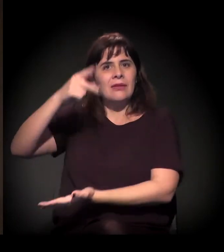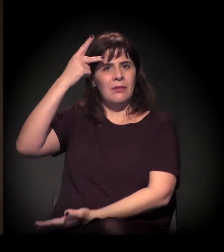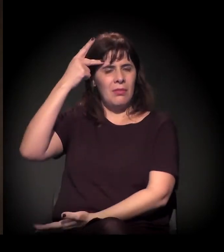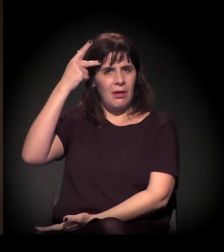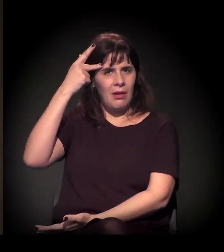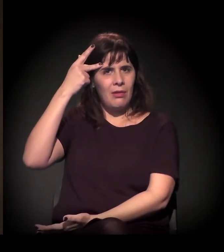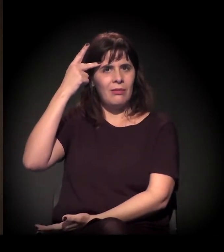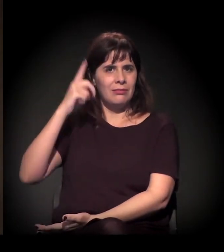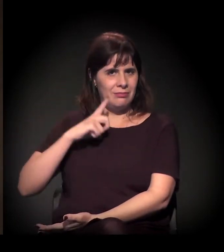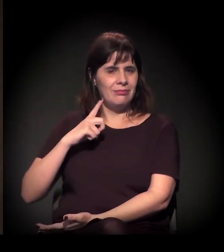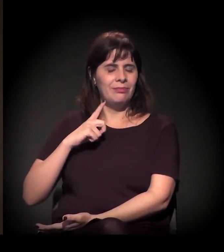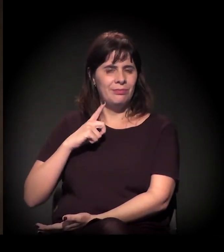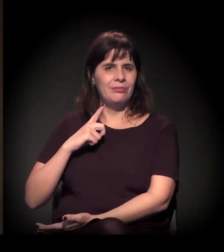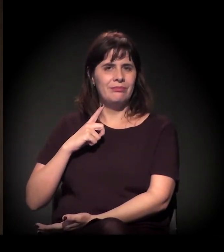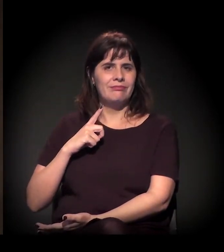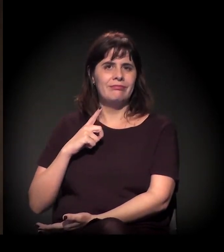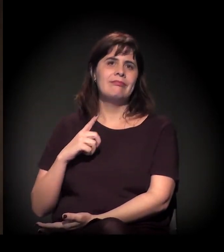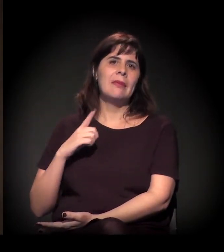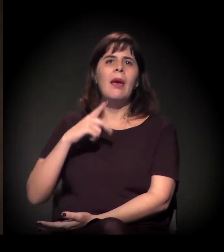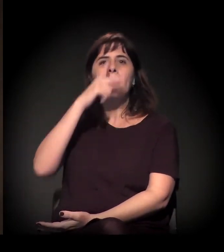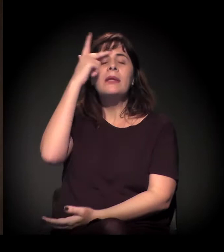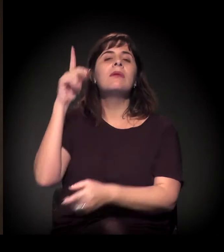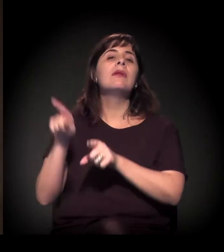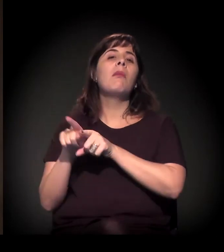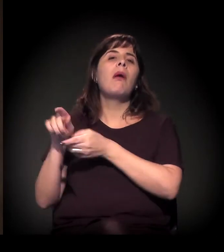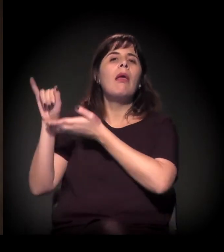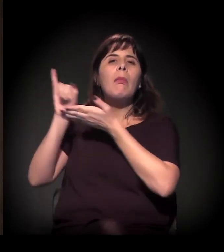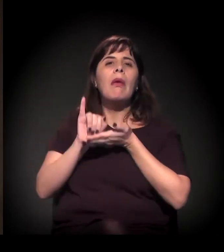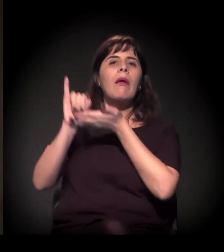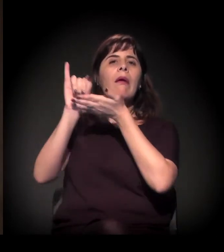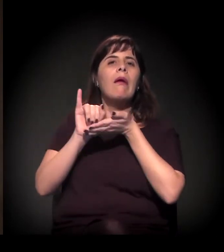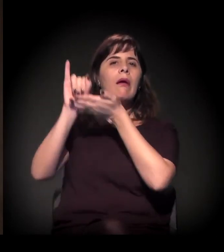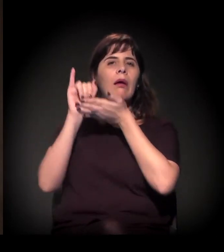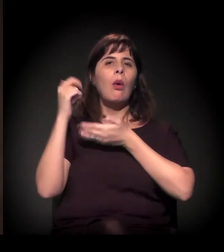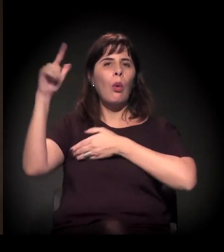atingindo especialmente hoje os imigrantes,